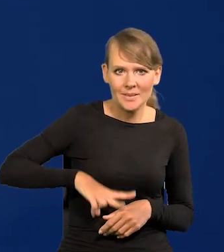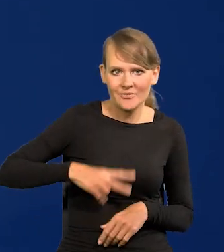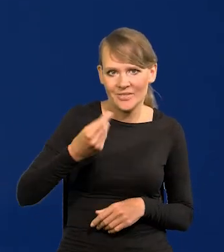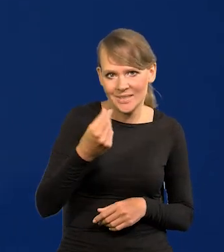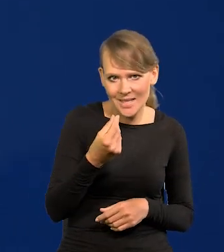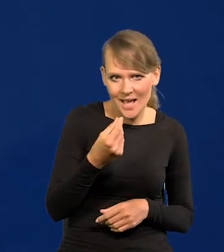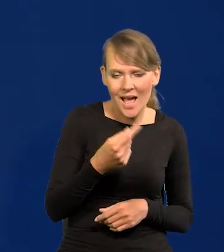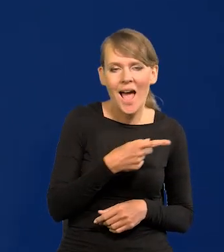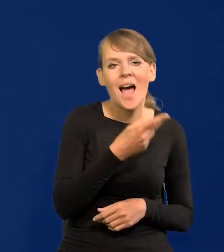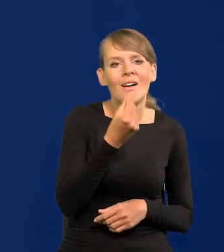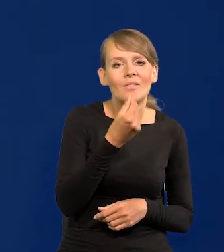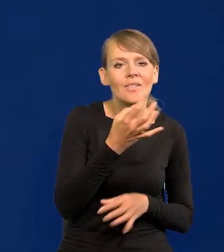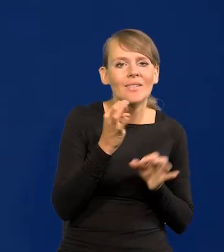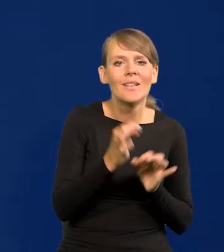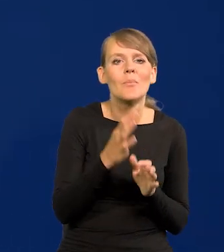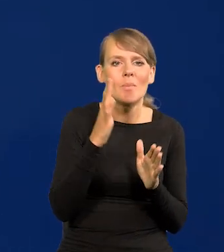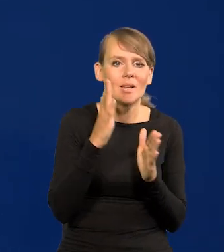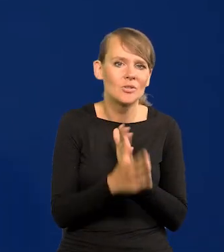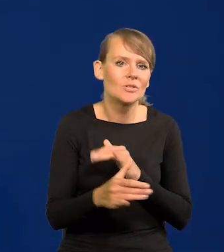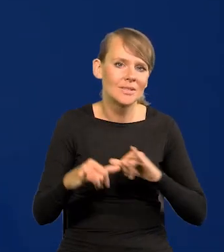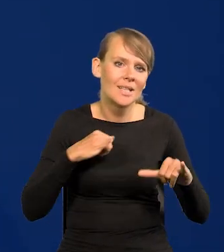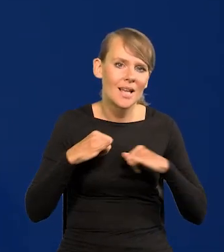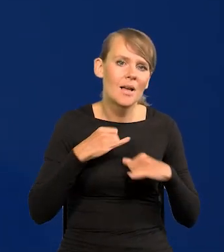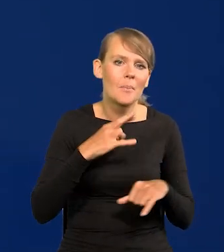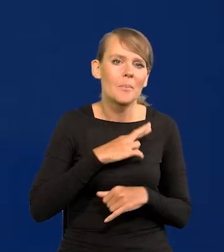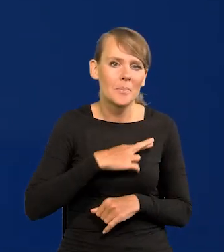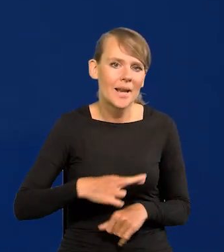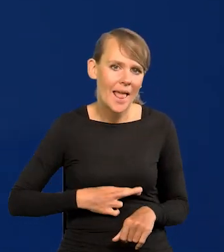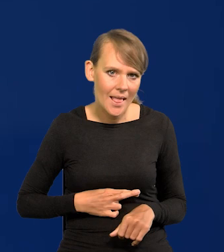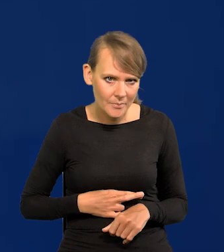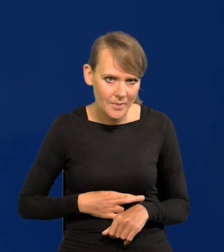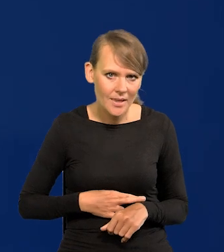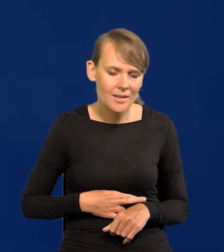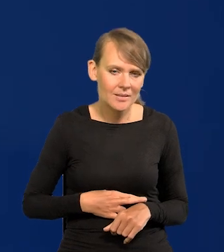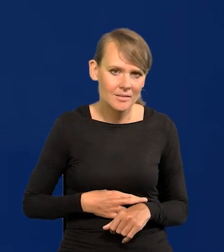a finansami bezpośrednio teraz w jakiś sposób zarządza Premier w tej przecież trudnej sytuacji